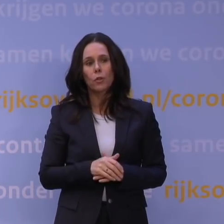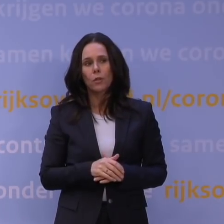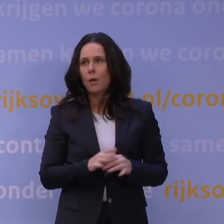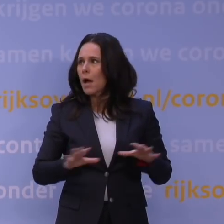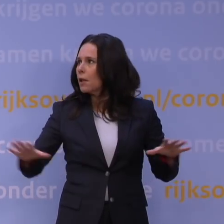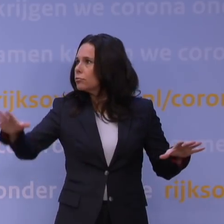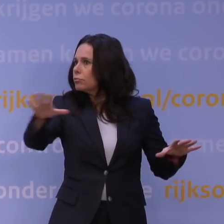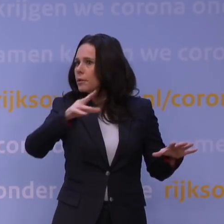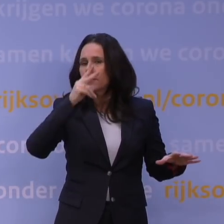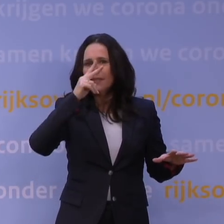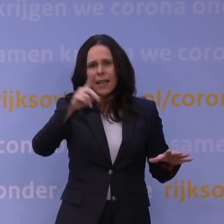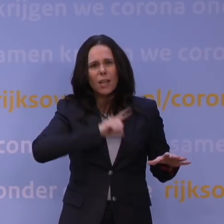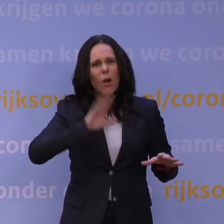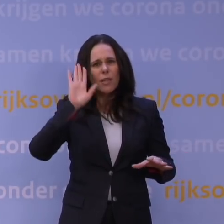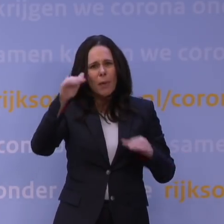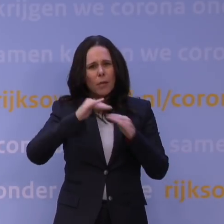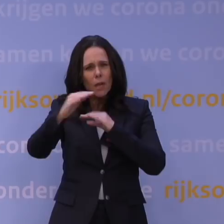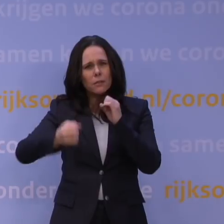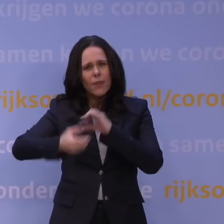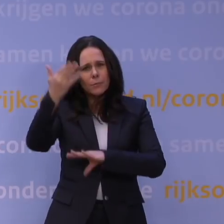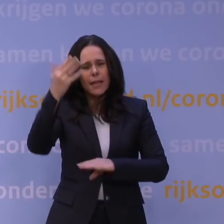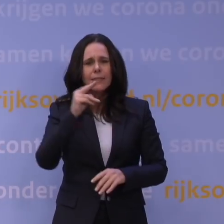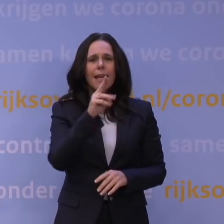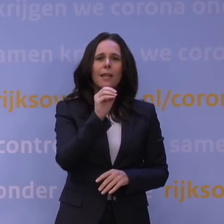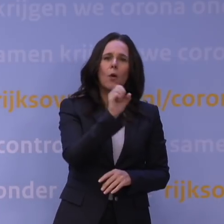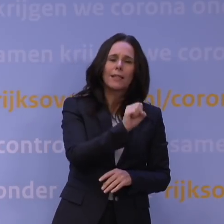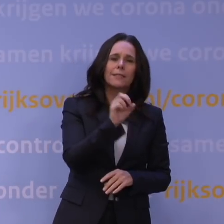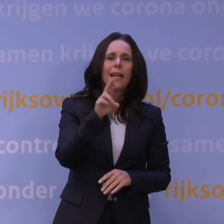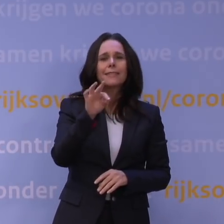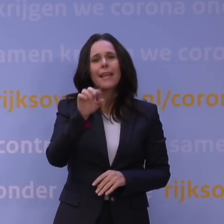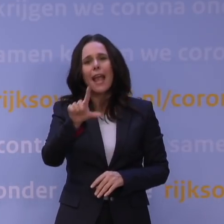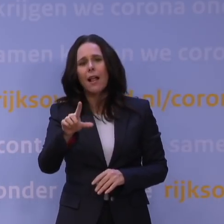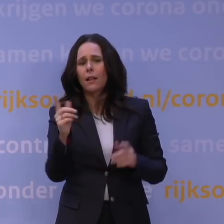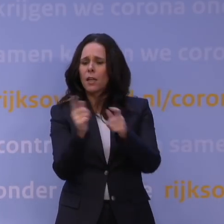Kijk vandaag gewoon op de buitenlandse websites, maar ook NOS, RTL, overal. Je ziet: alle kranten schrijven erover.